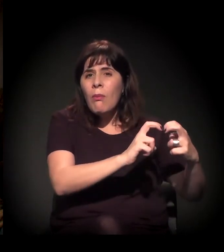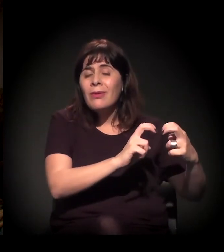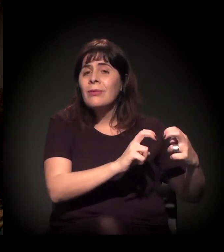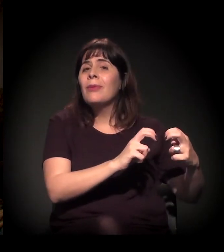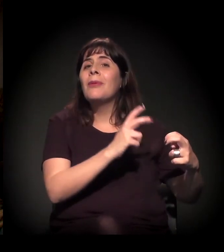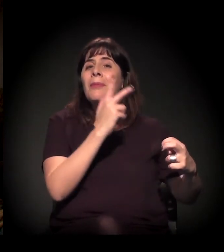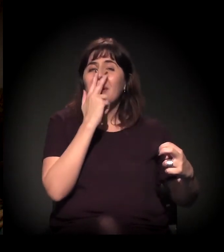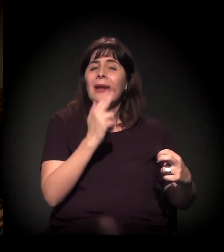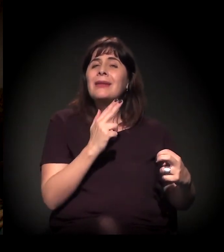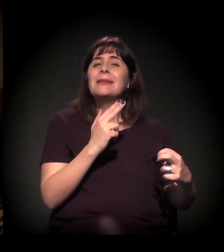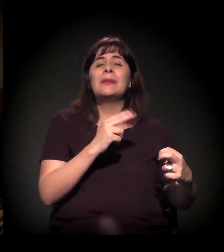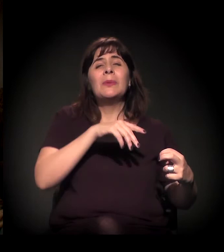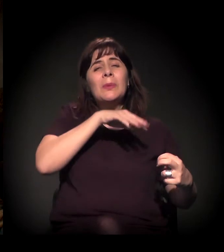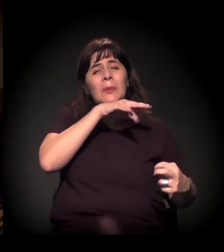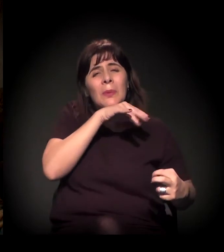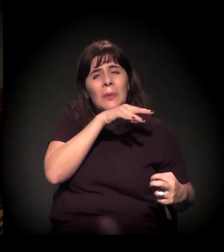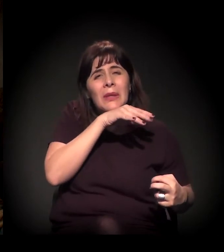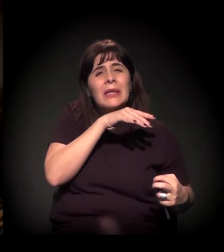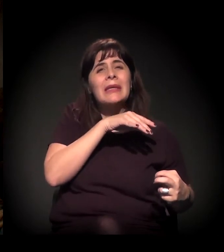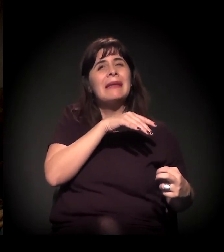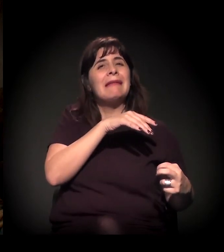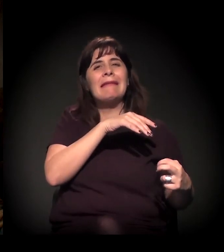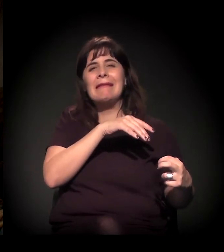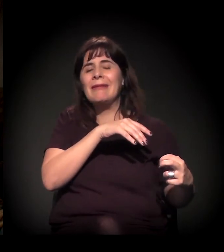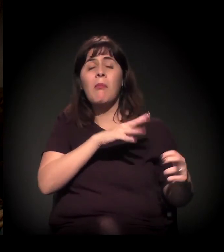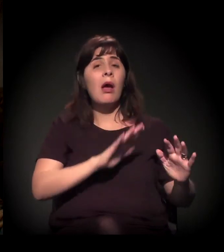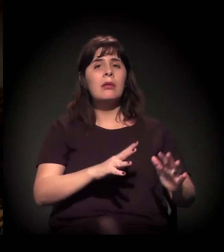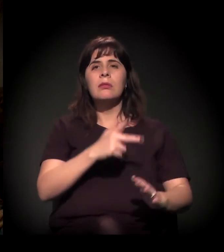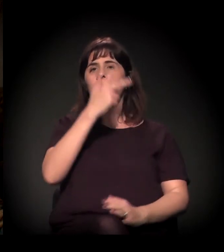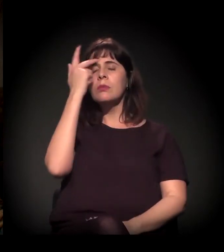As pessoas são pisoteadas dentro dos trens,